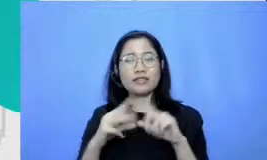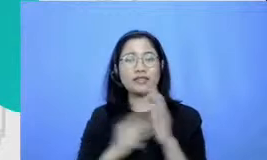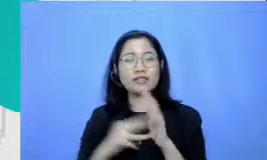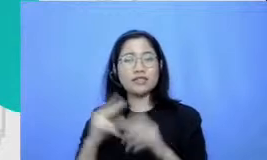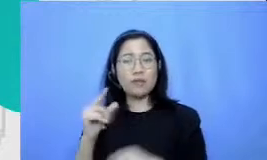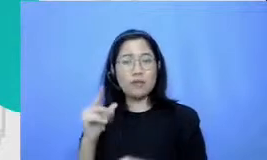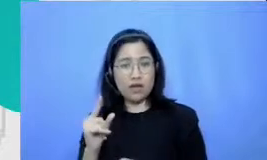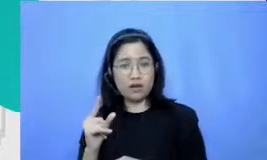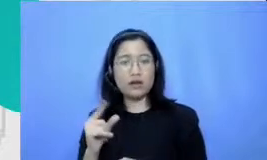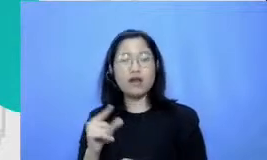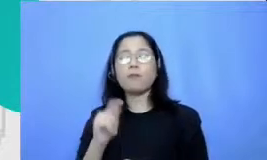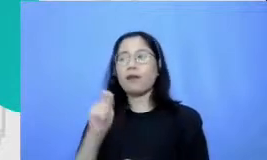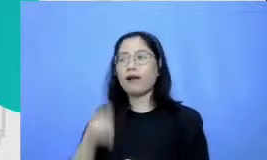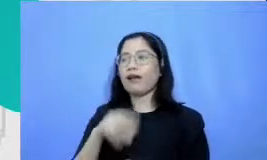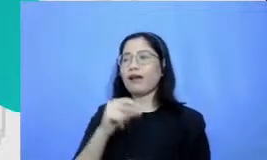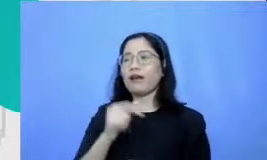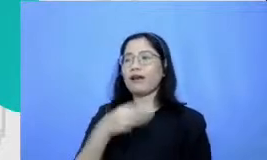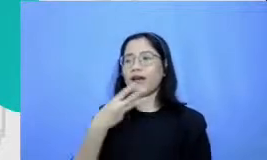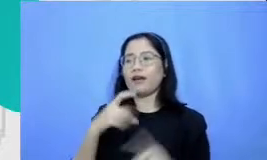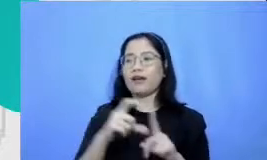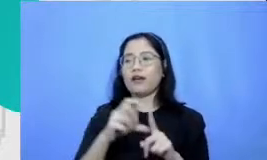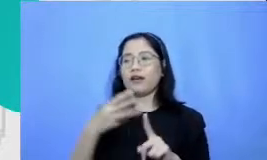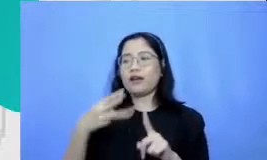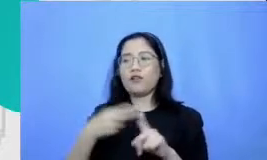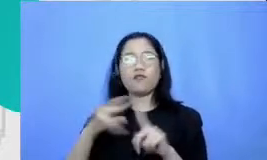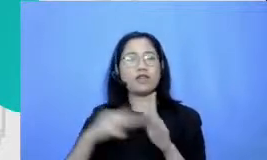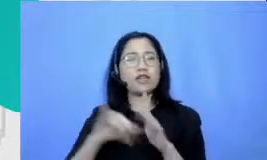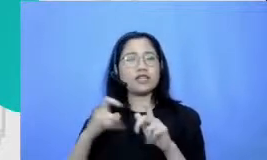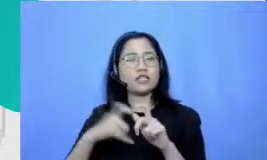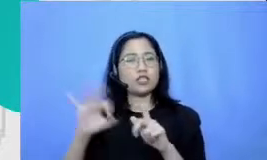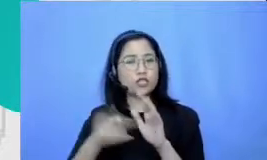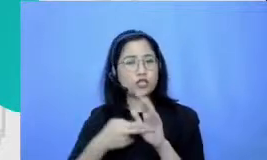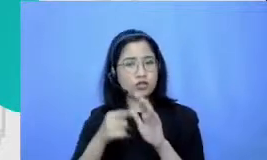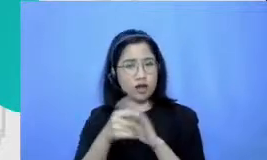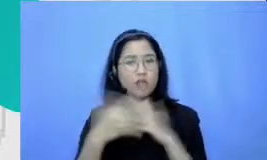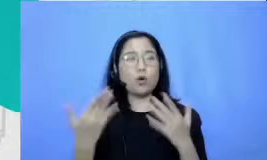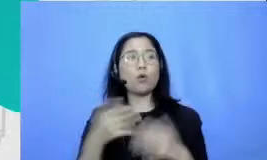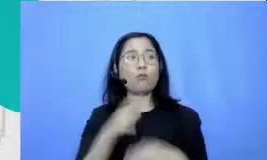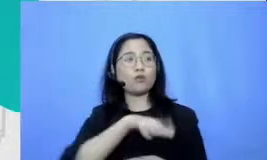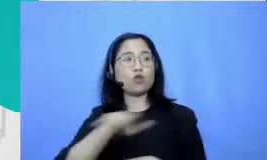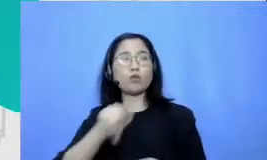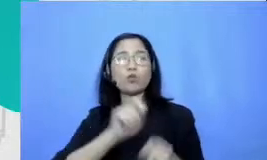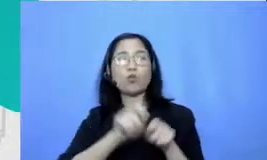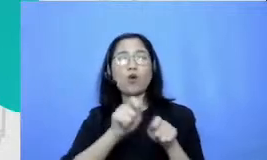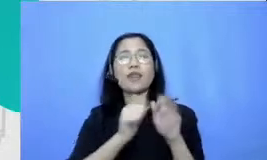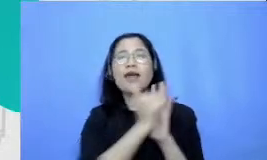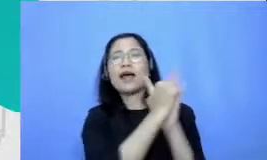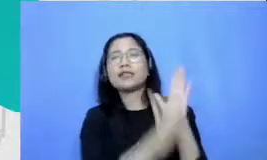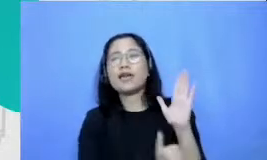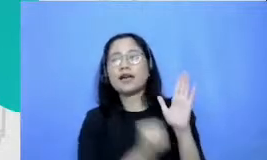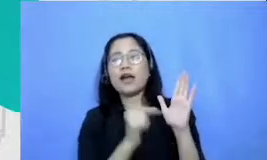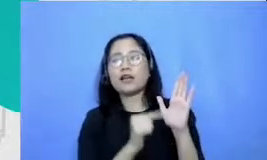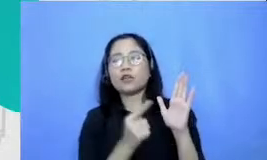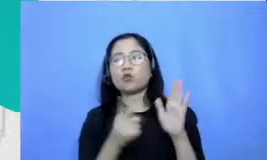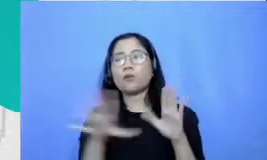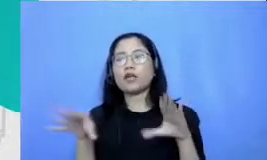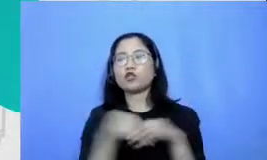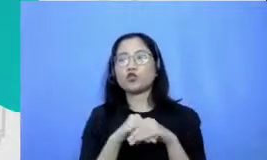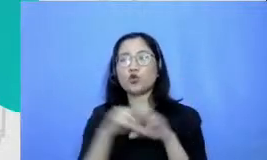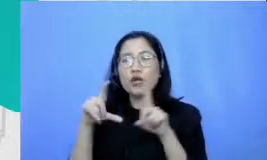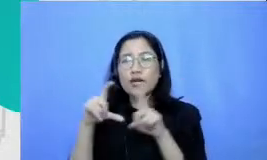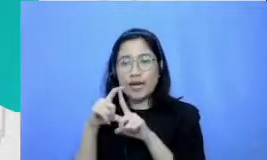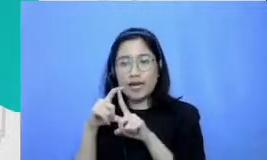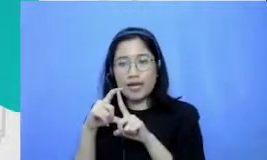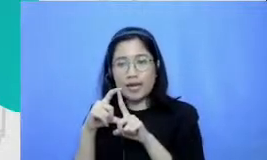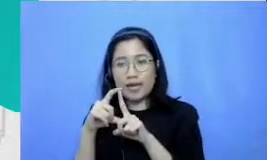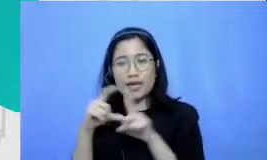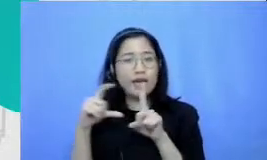mendemonstrasikan pemahaman mereka dengan membuat sebuah iman itu adalah deh demonstrasi komponen